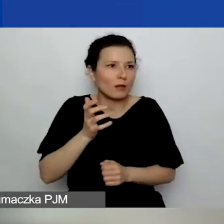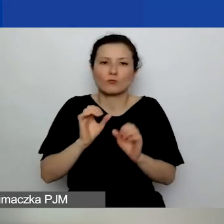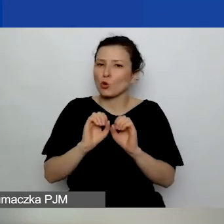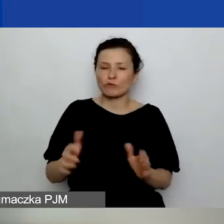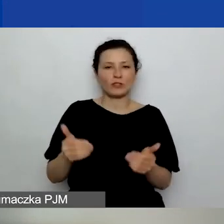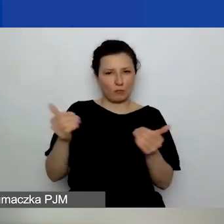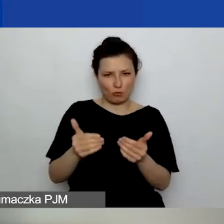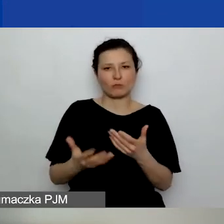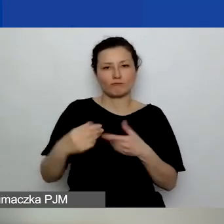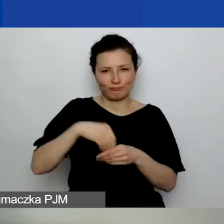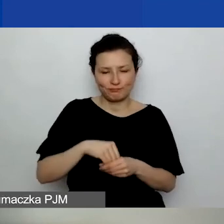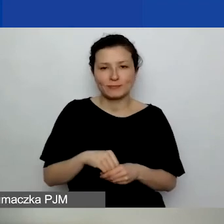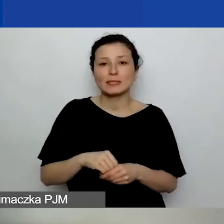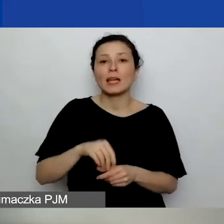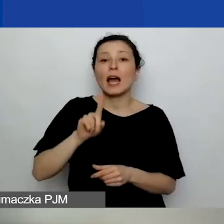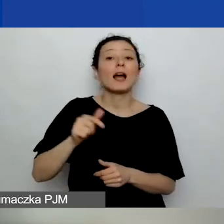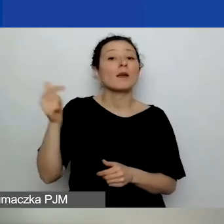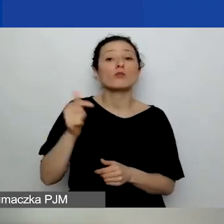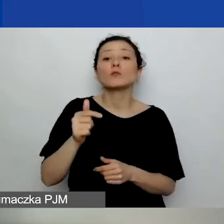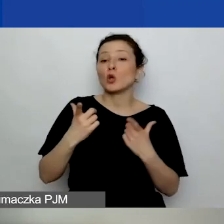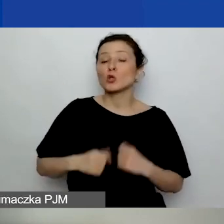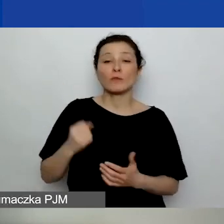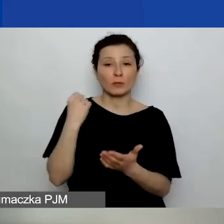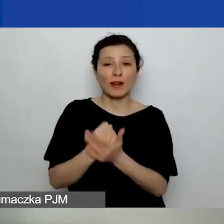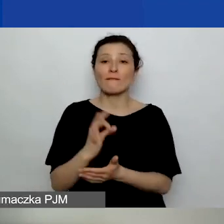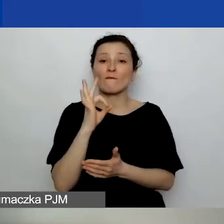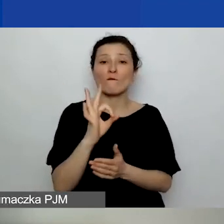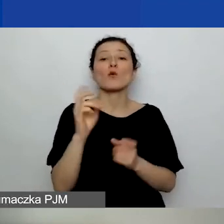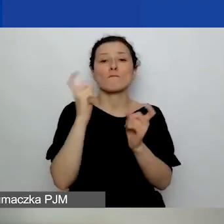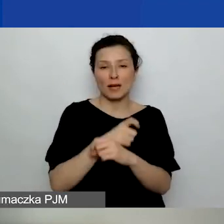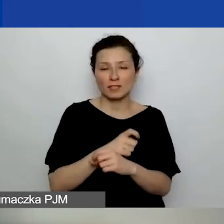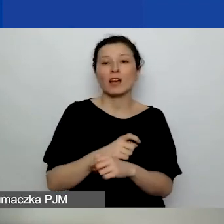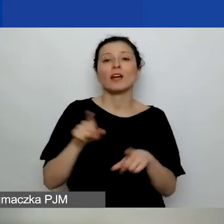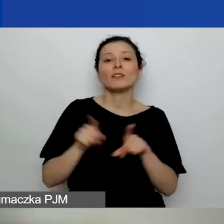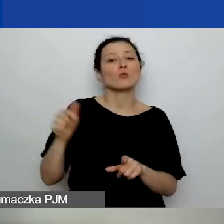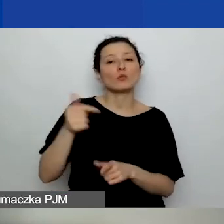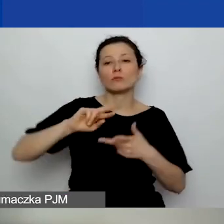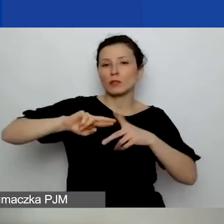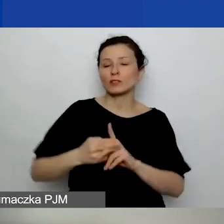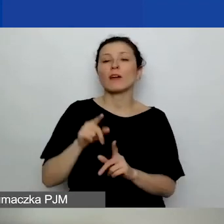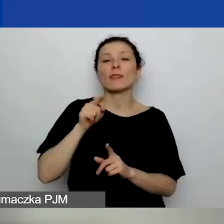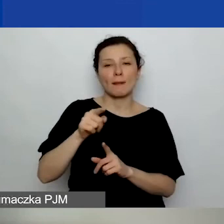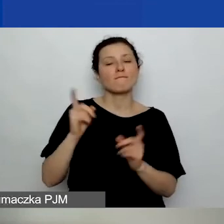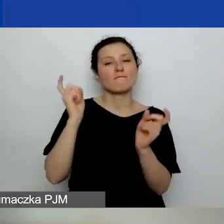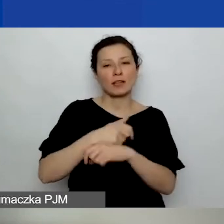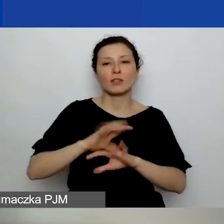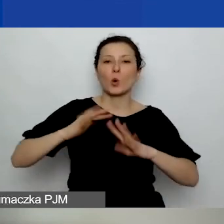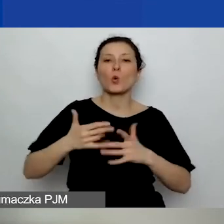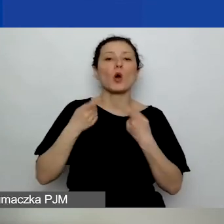Tylko one muszą mieć osobowość prawną w danym kraju i muszą być tam zarejestrowane najprawdopodobniej jako organizacja pozarządowa